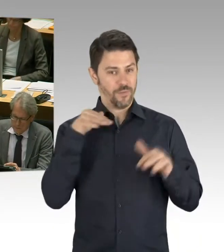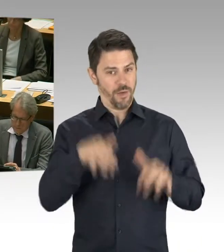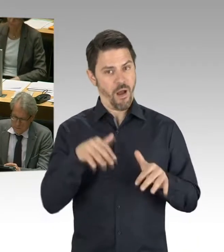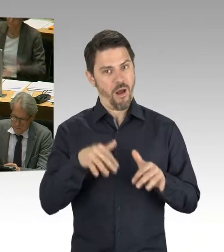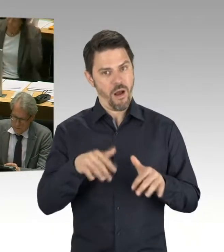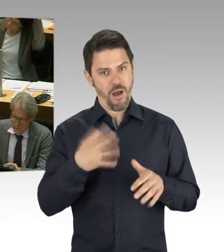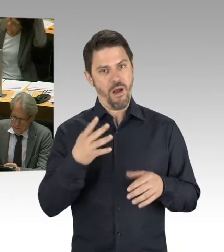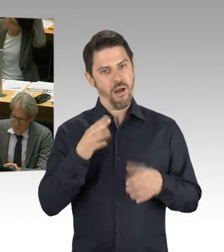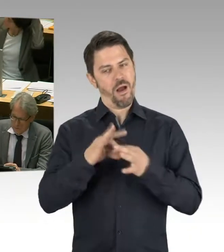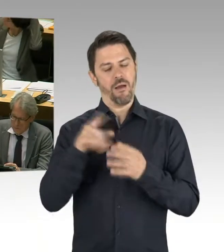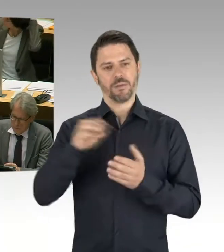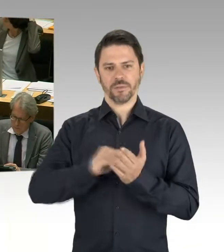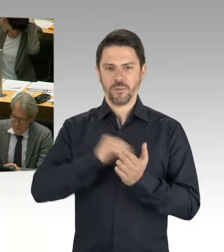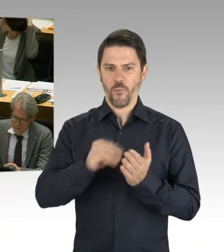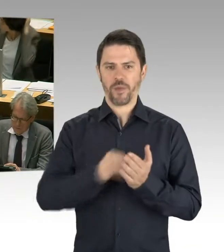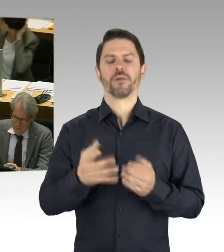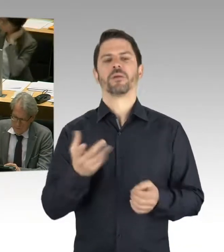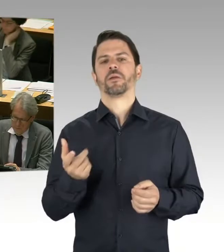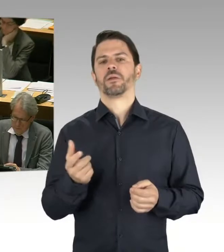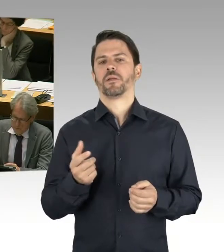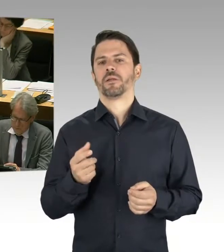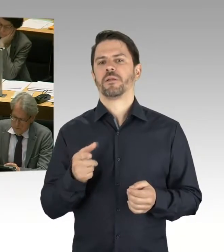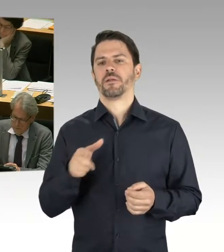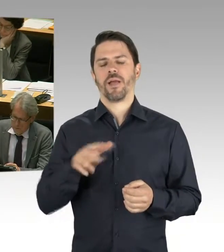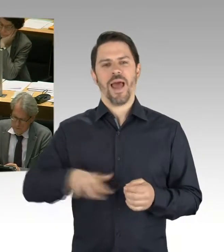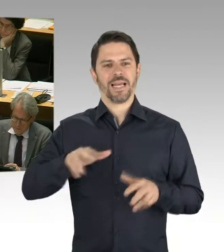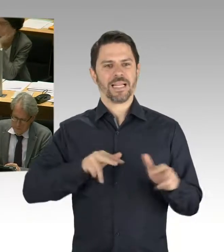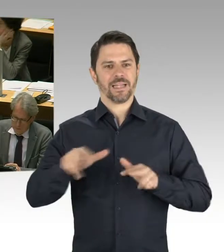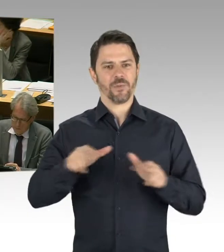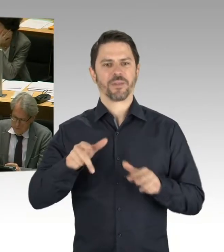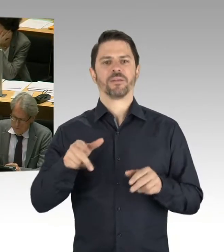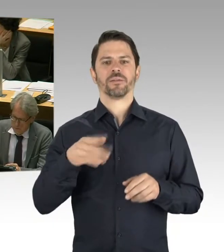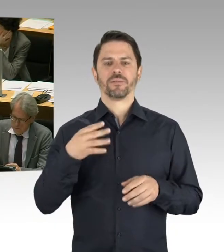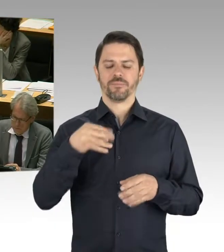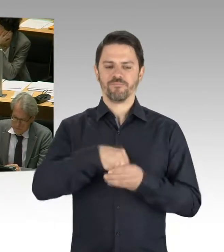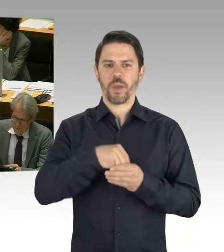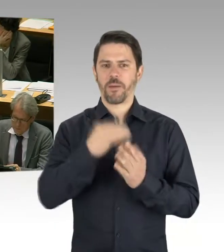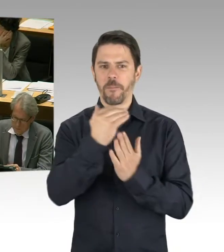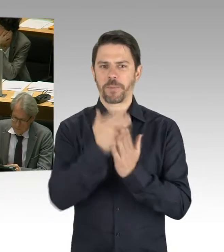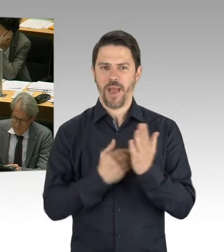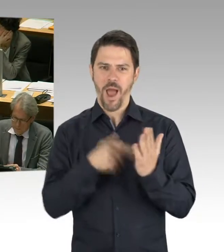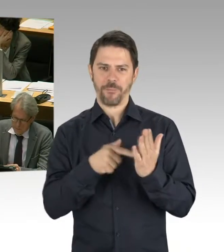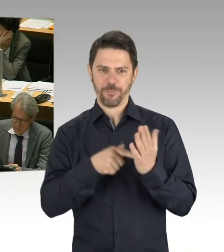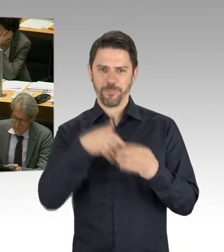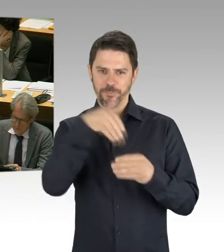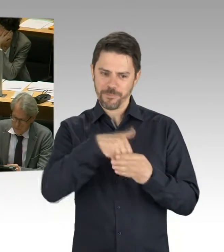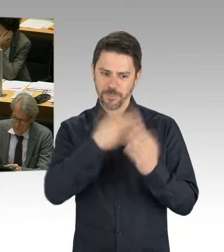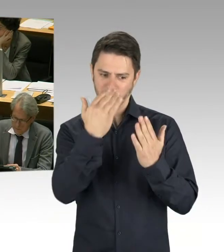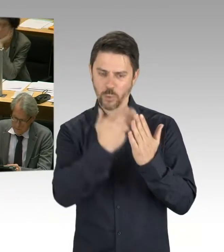nämlich die Schulbauoffensive. Und das ist ein ganz starkes Statement zu sagen, wir nehmen 5,5 Milliarden Euro in die Hand,